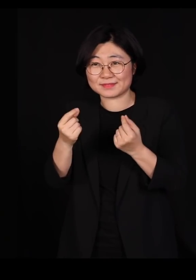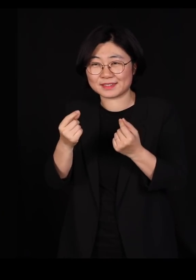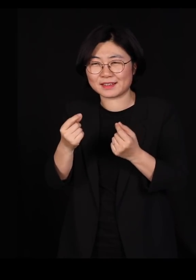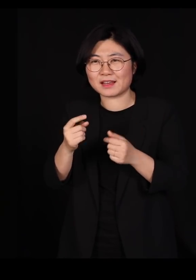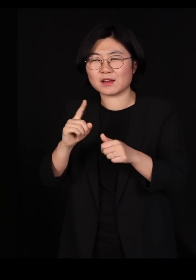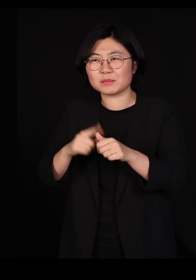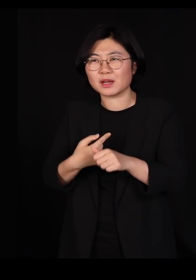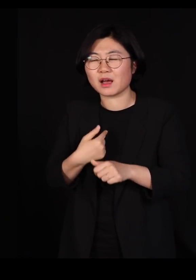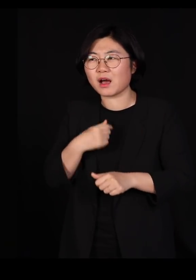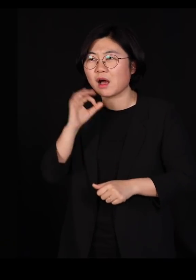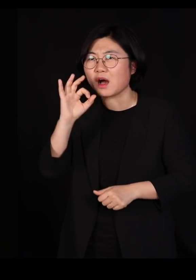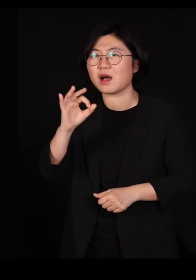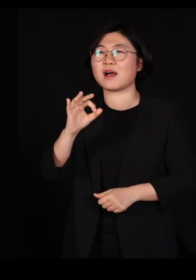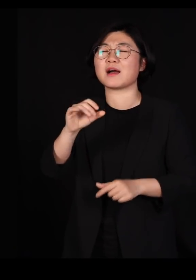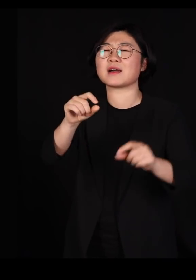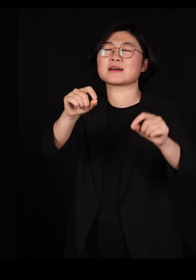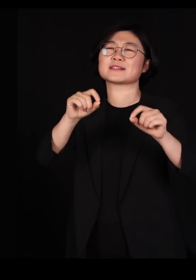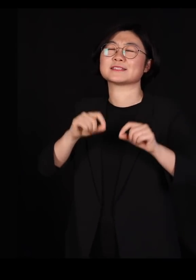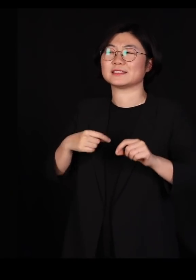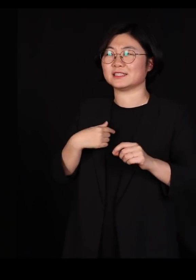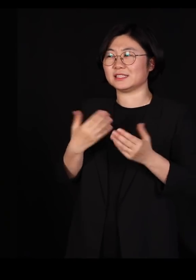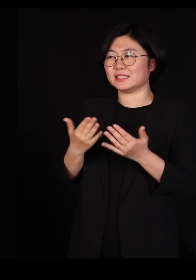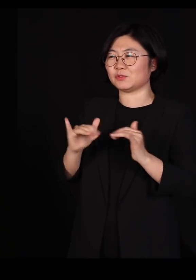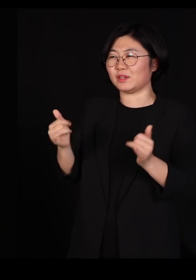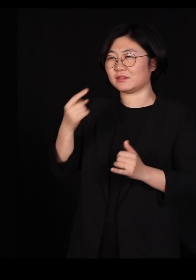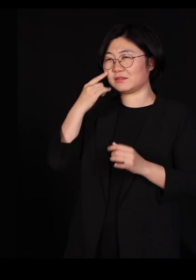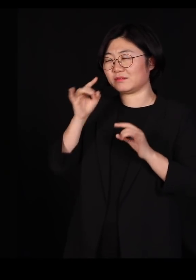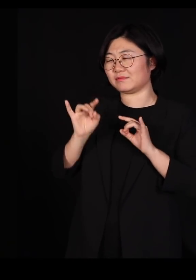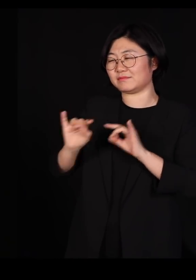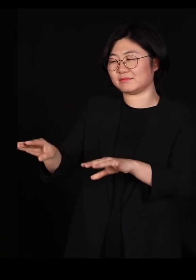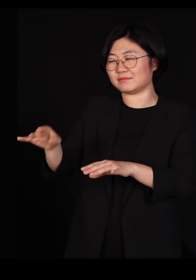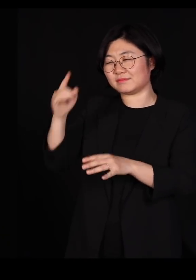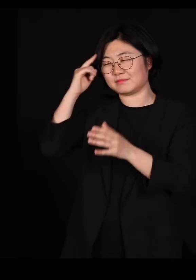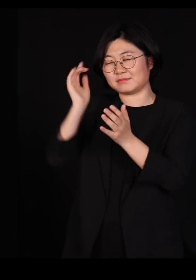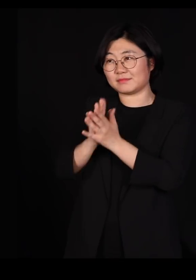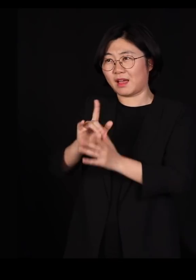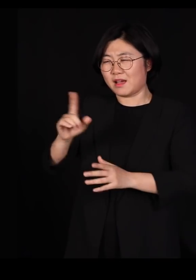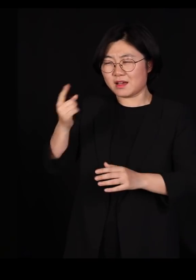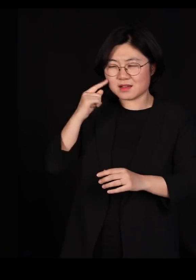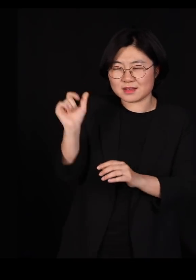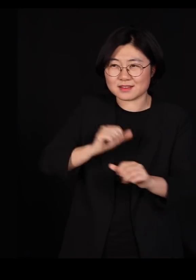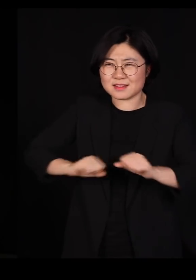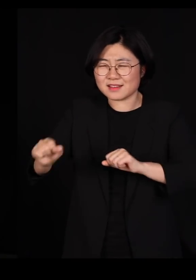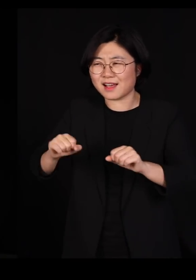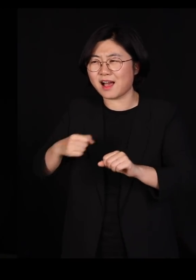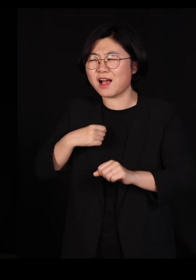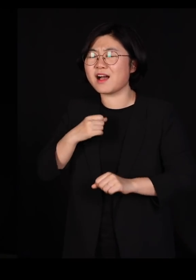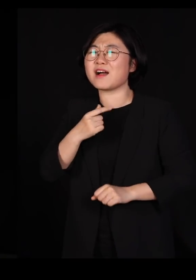저도 직원들한테 그냥 눈빛만 한번 탁 주면 좀 알아듣고